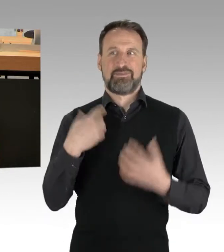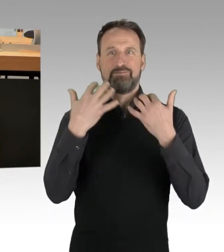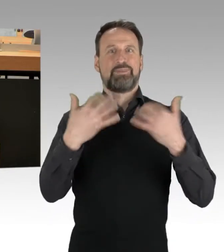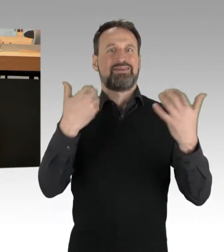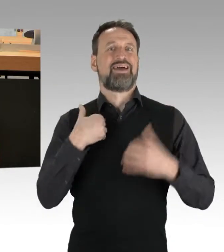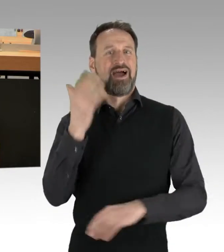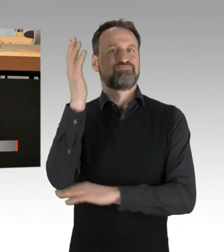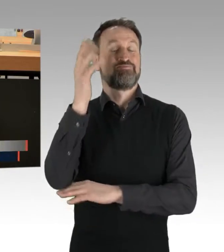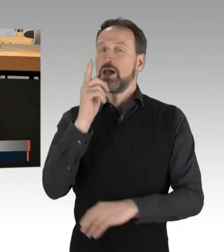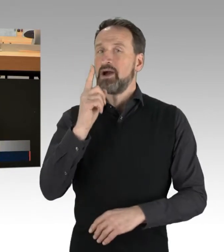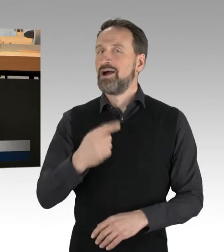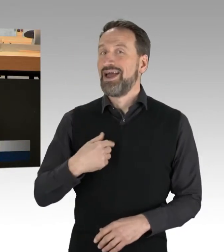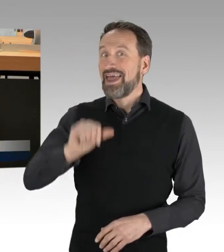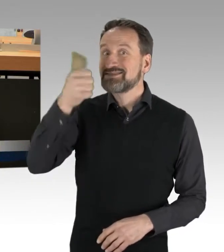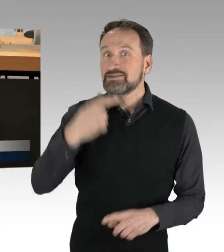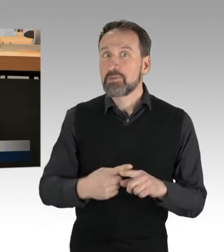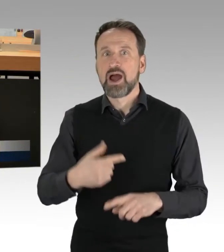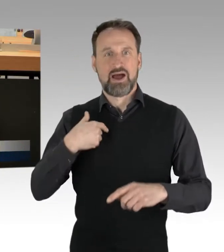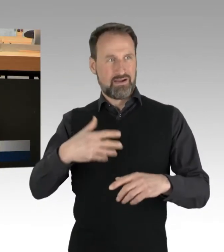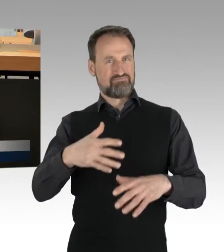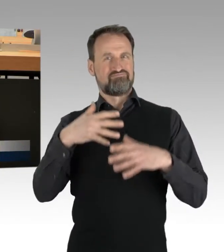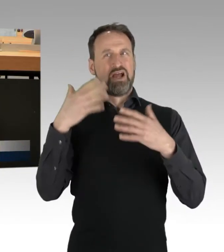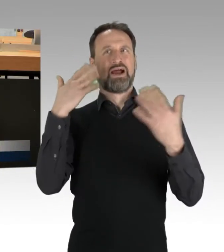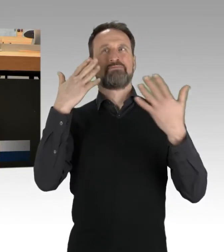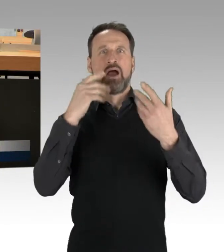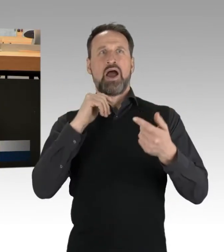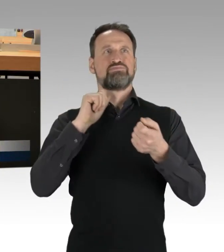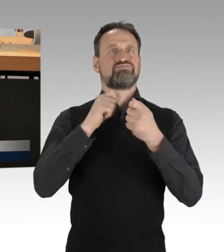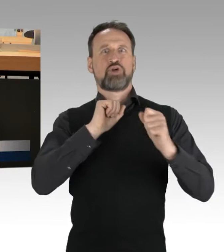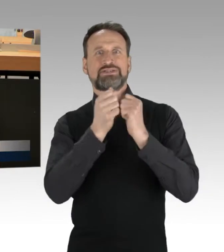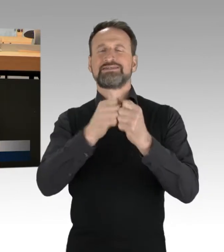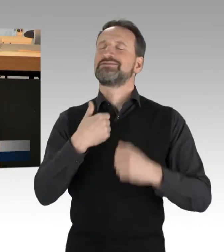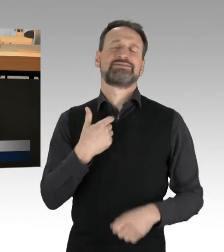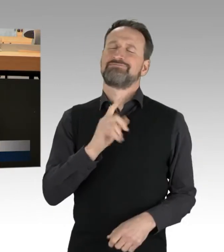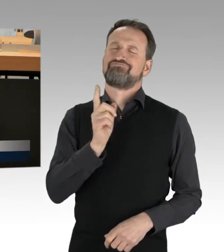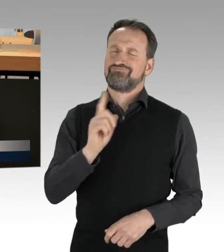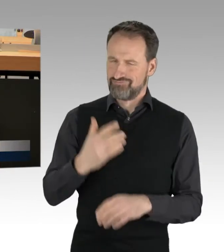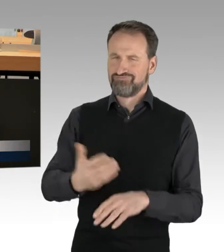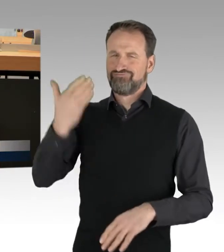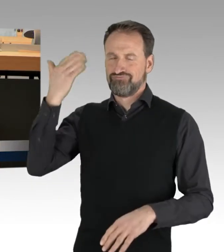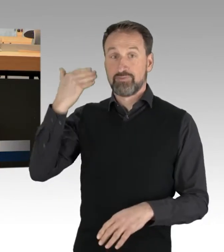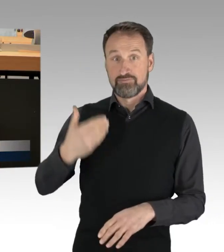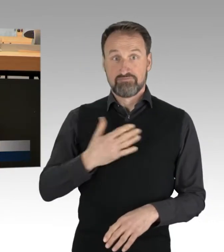aber nicht der erste Klima-Protest, mit dem ich mich beschäftige. Eine meiner ersten Demonstrationen ... (Applaus)